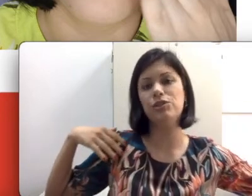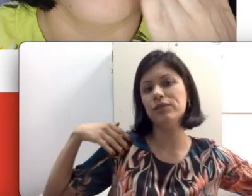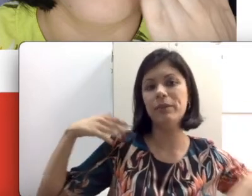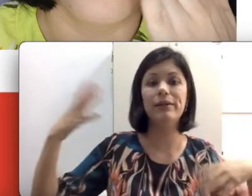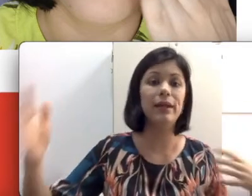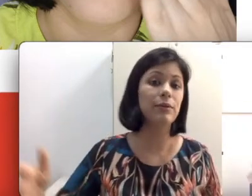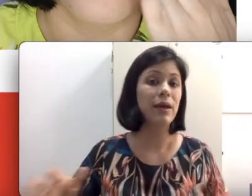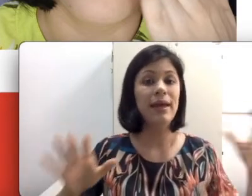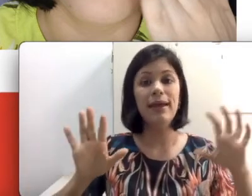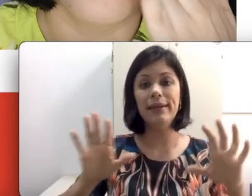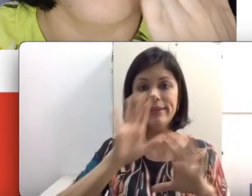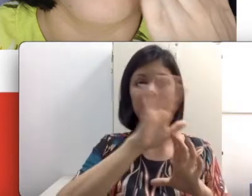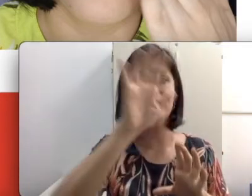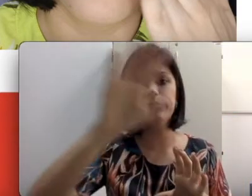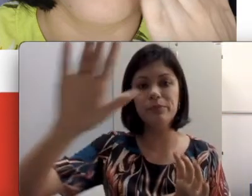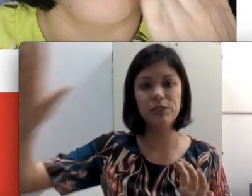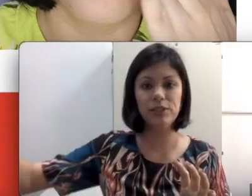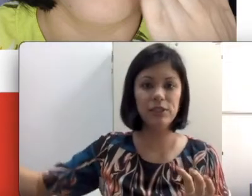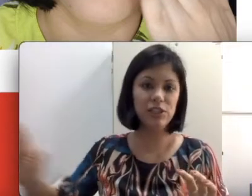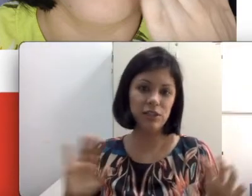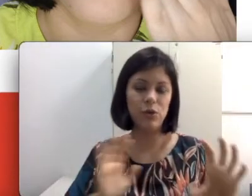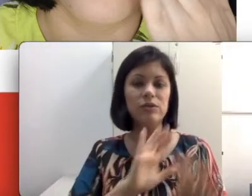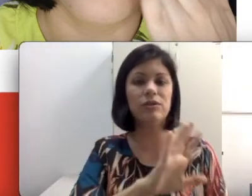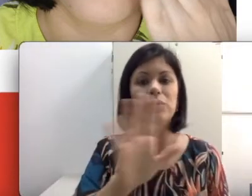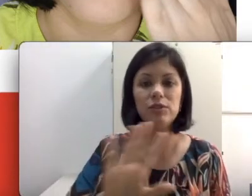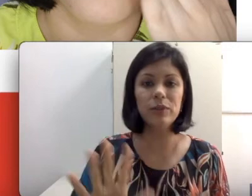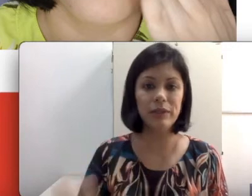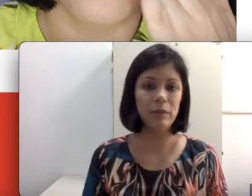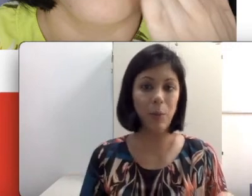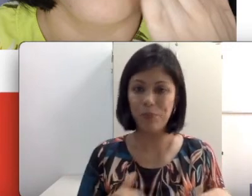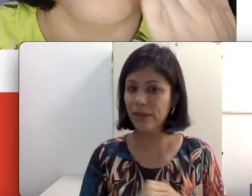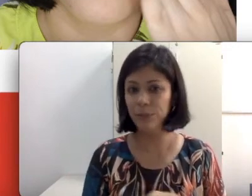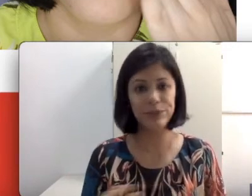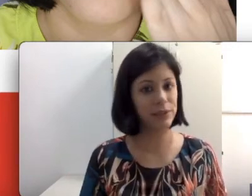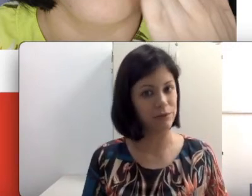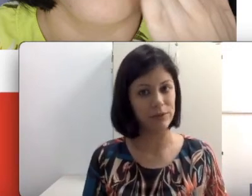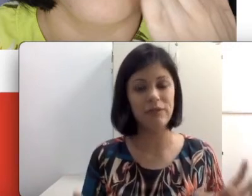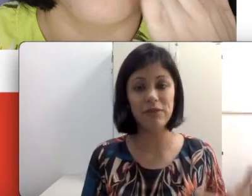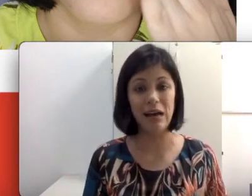discutindo e debatendo, ele ia ter que ir de rosto em rosto botar na mão. É impossível.